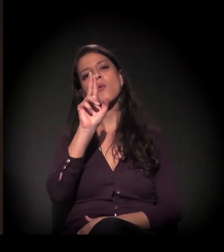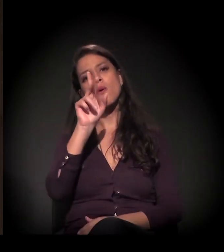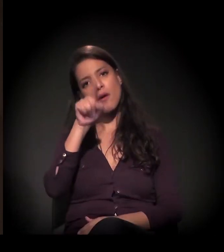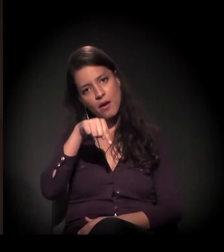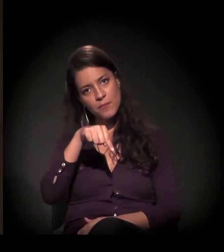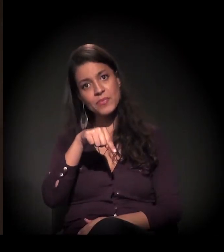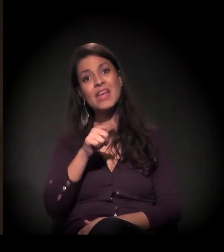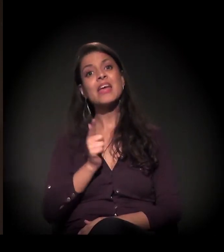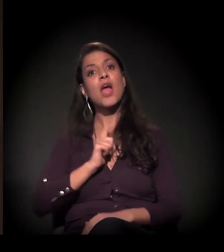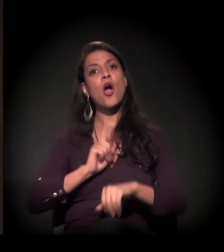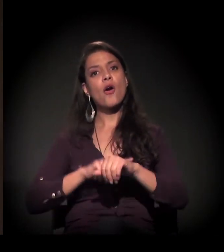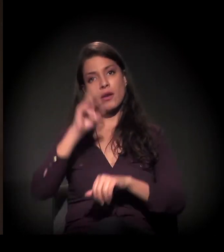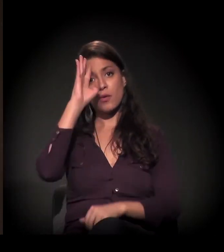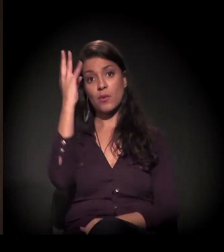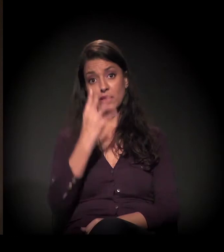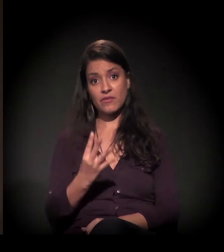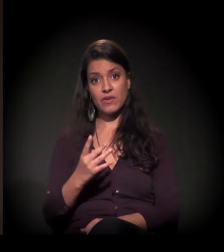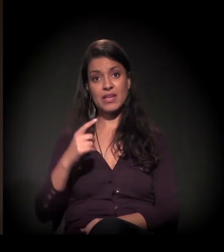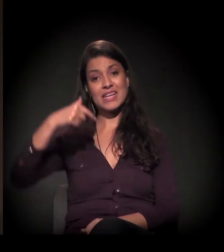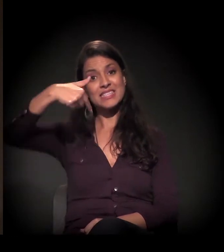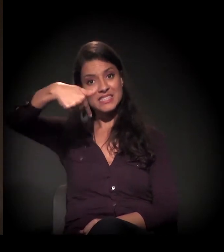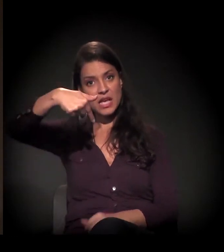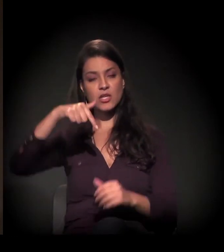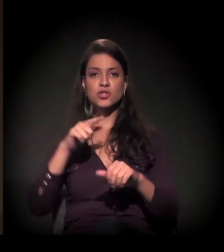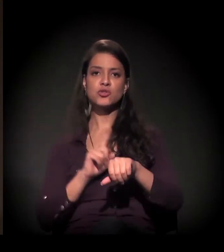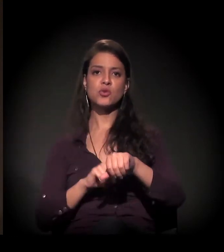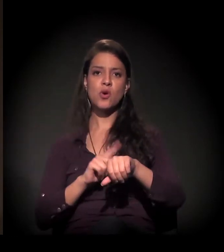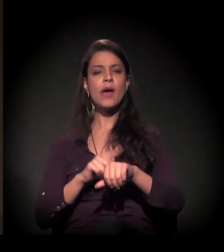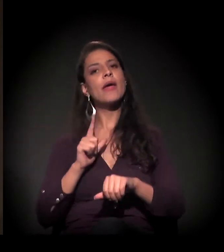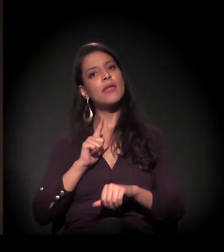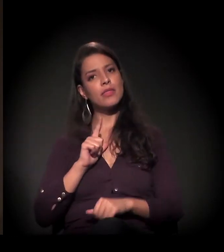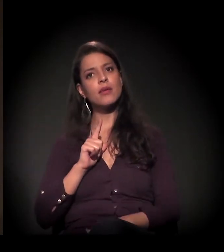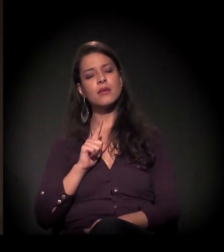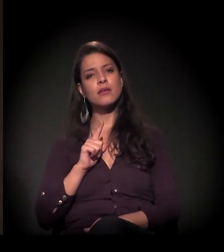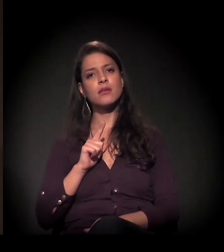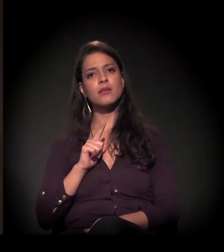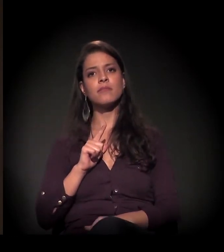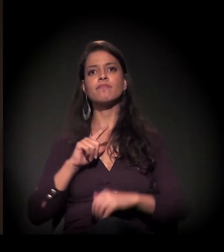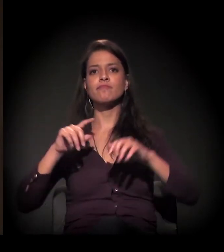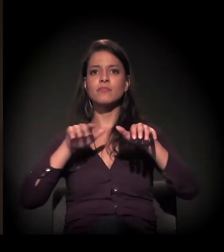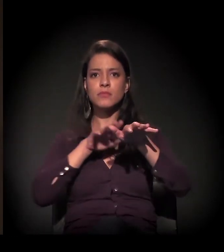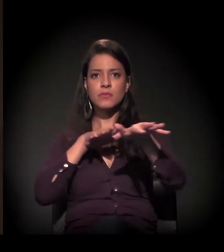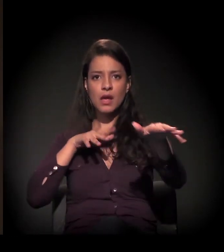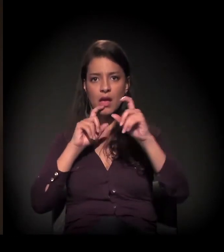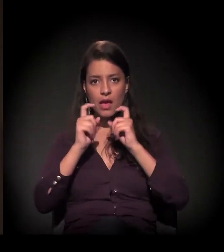Todas as quartas-feiras, às 19 horas, nós estamos fazendo as assembleias lá. E acho que essa solidariedade...